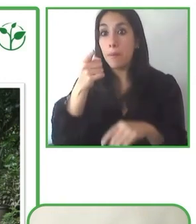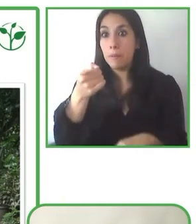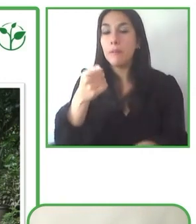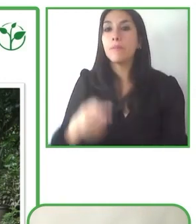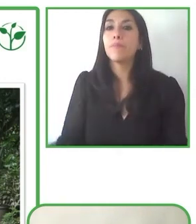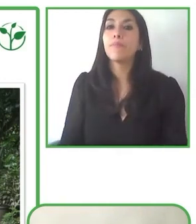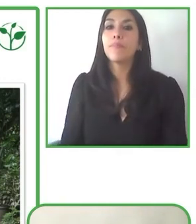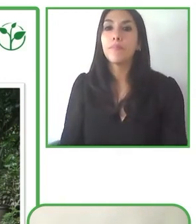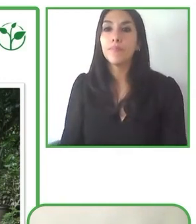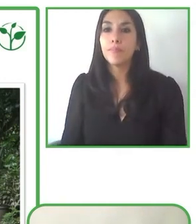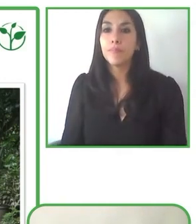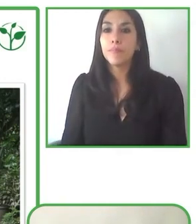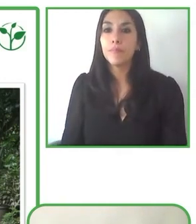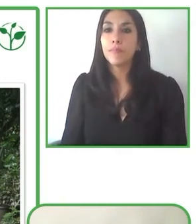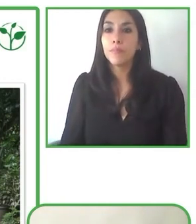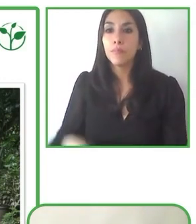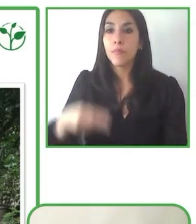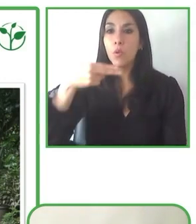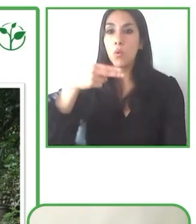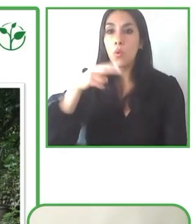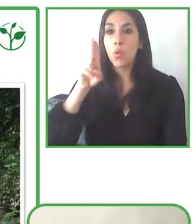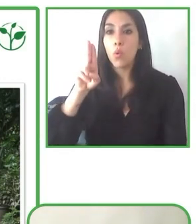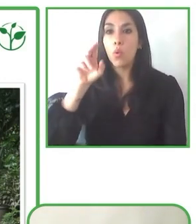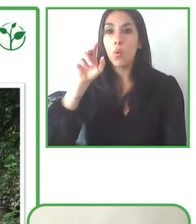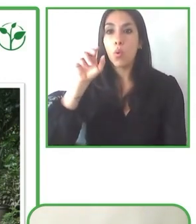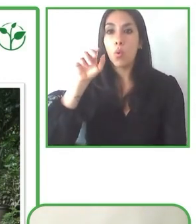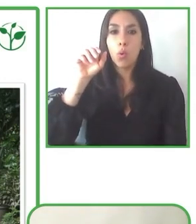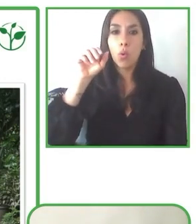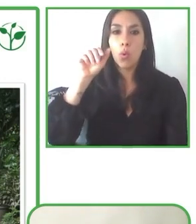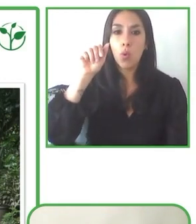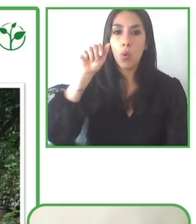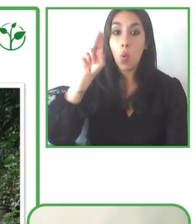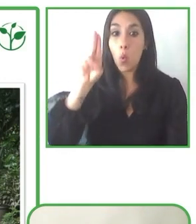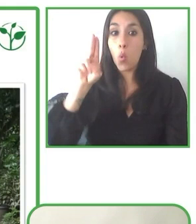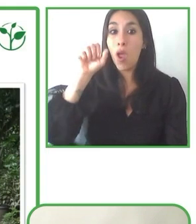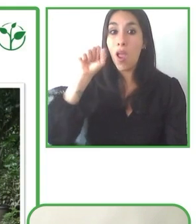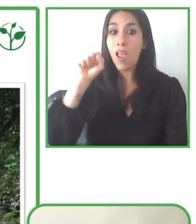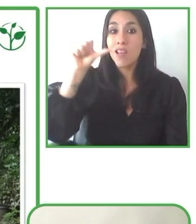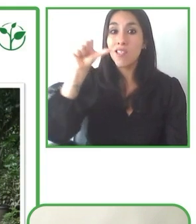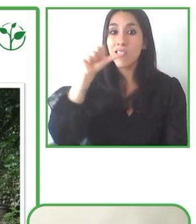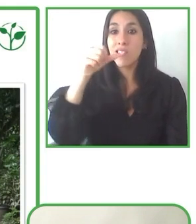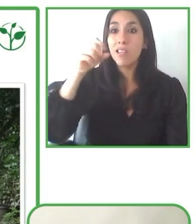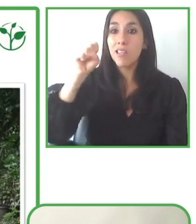turismo, muy especialmente en el turismo en el medio natural. Me ha resultado francamente interesante.